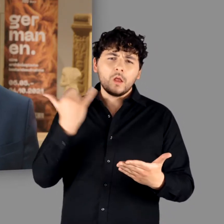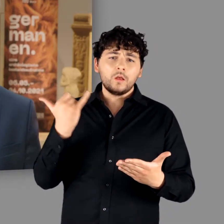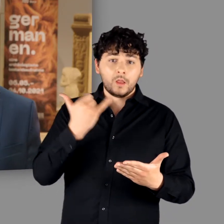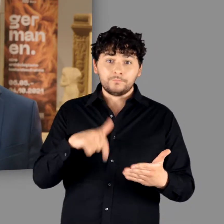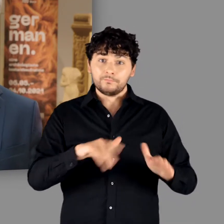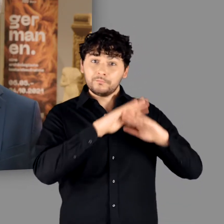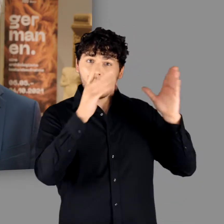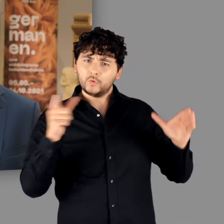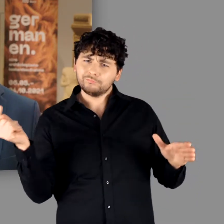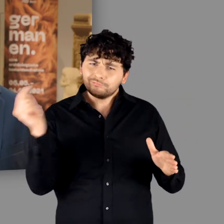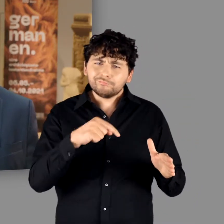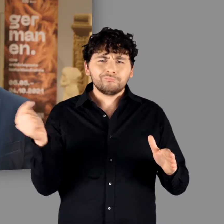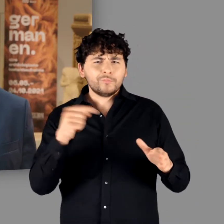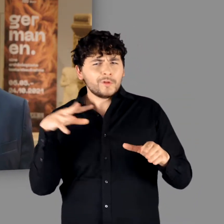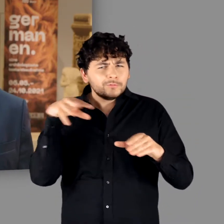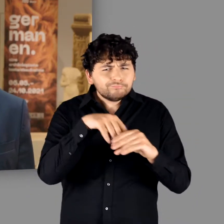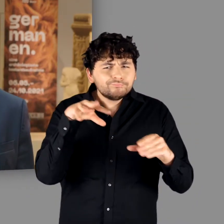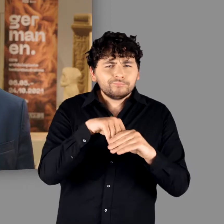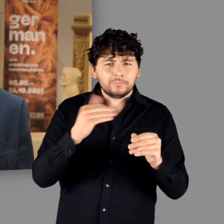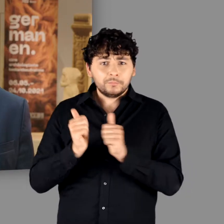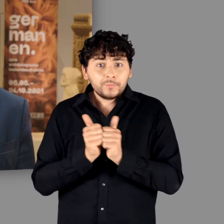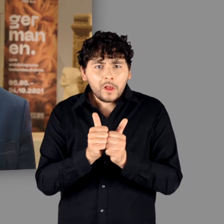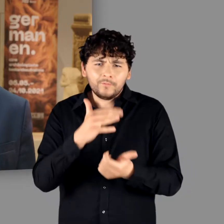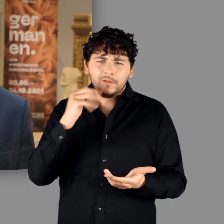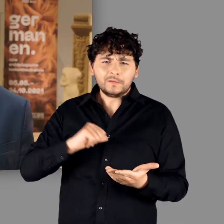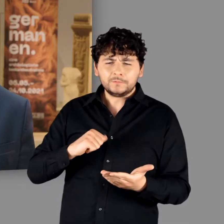unser Haus begleitet und tatkräftig unterstützt.